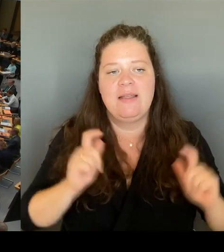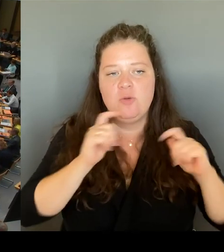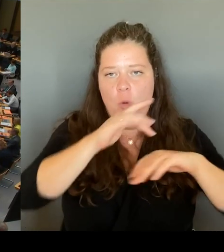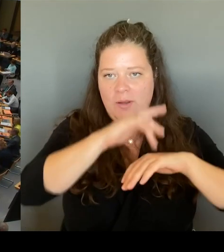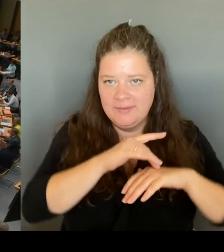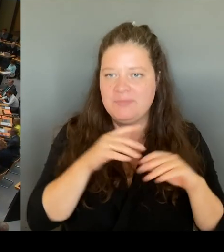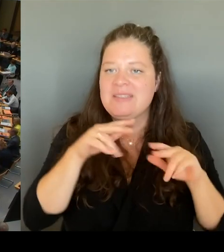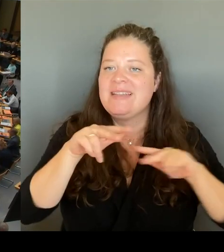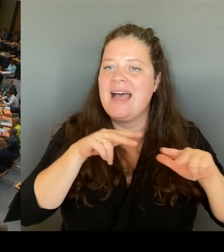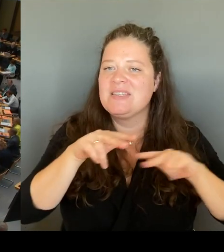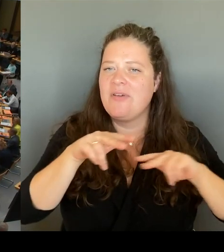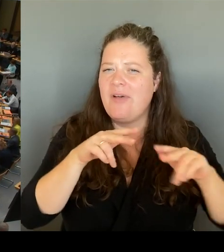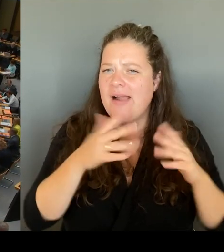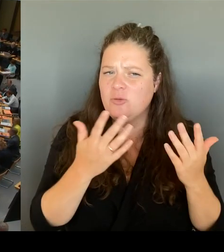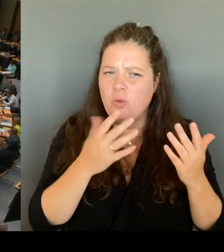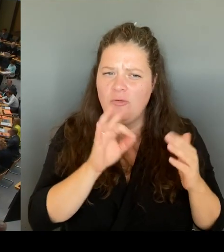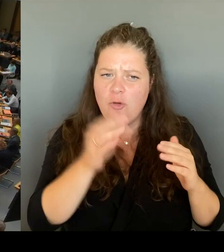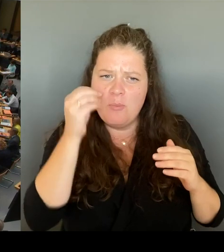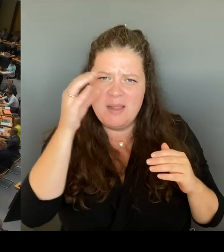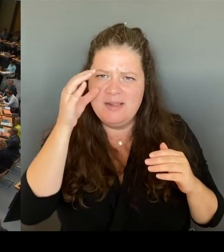die Stundentafel nicht abdecken zu können.